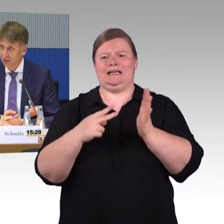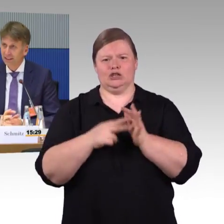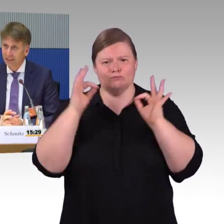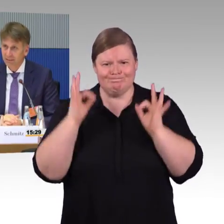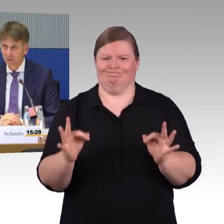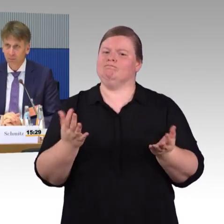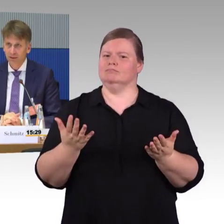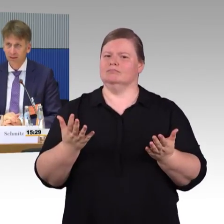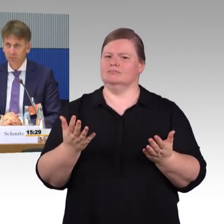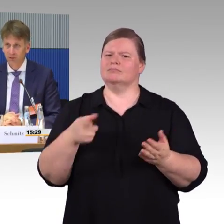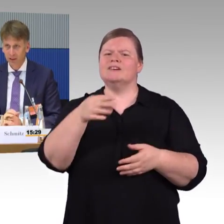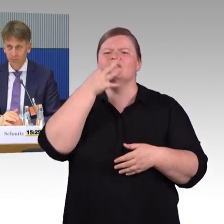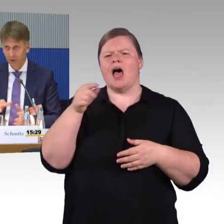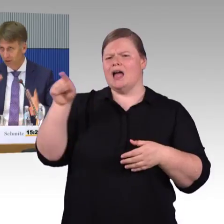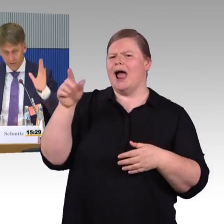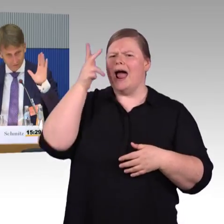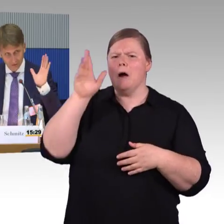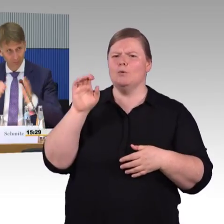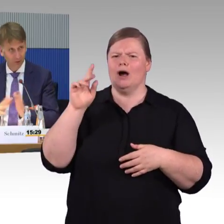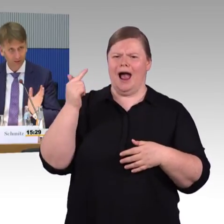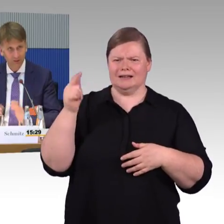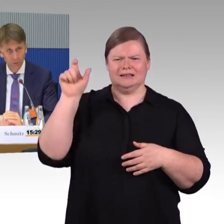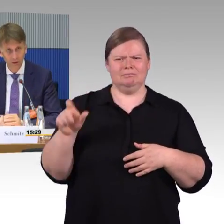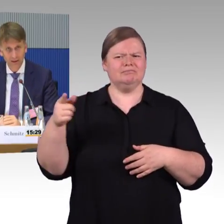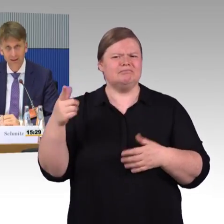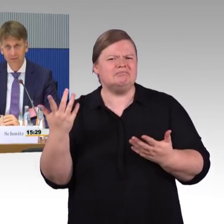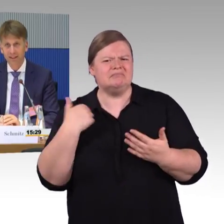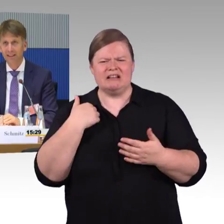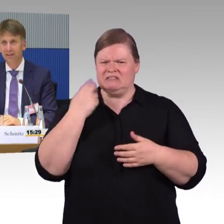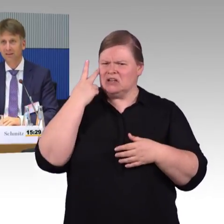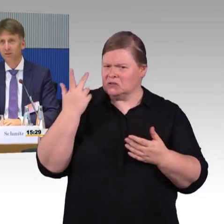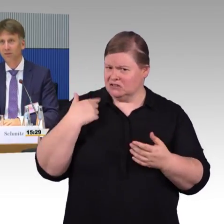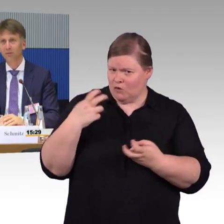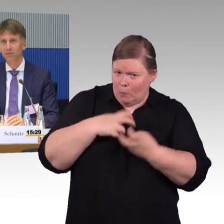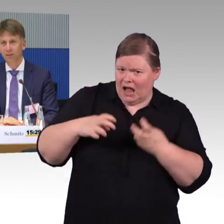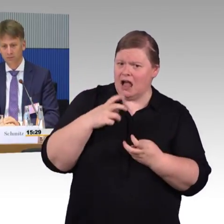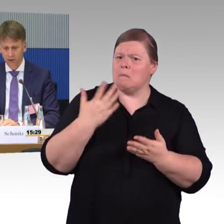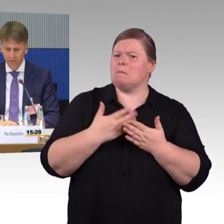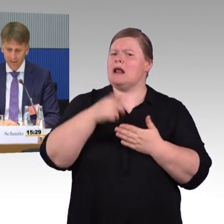und vielleicht auch ähnlicher wären, wenn man in München, Hamburg, Osnabrück und was weiß ich überall, ähnliche Situationen vorfinden würde.